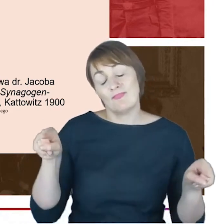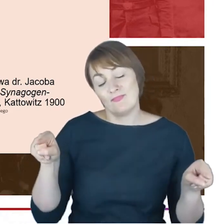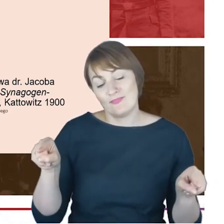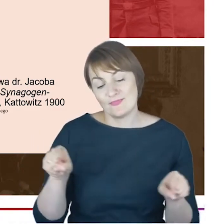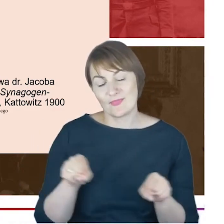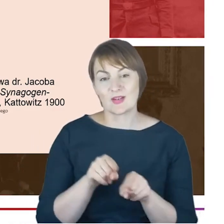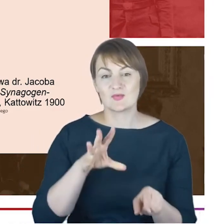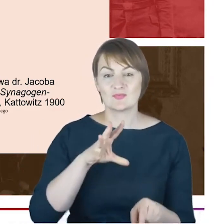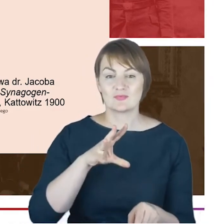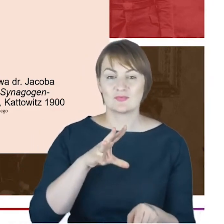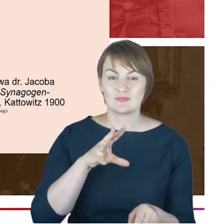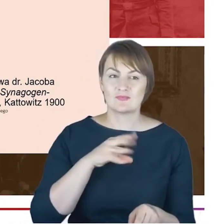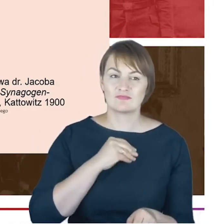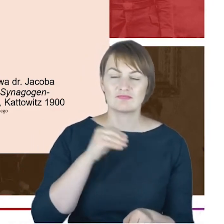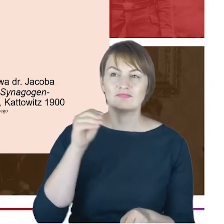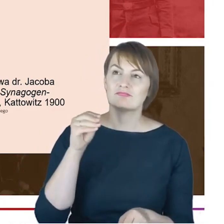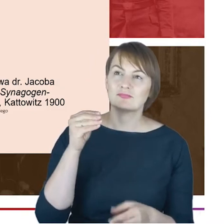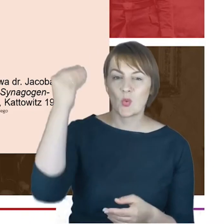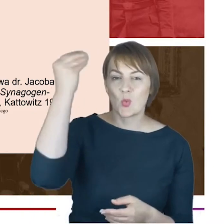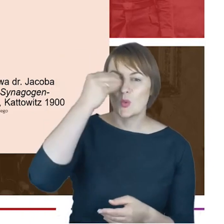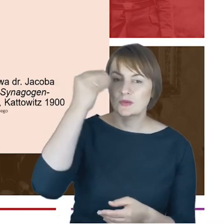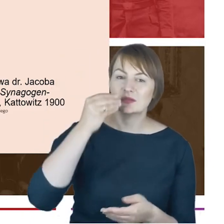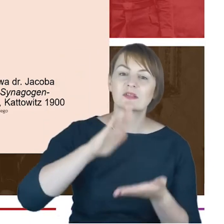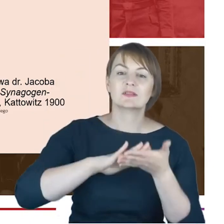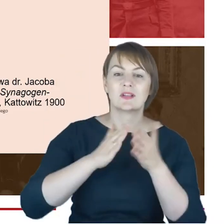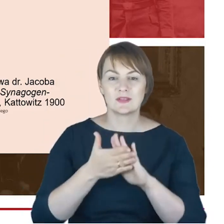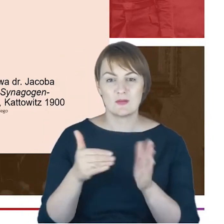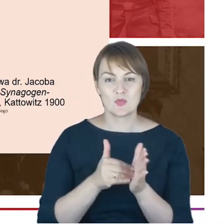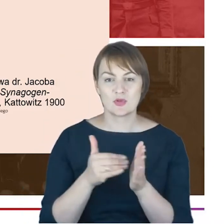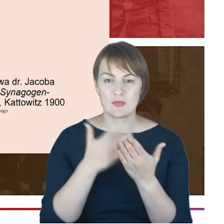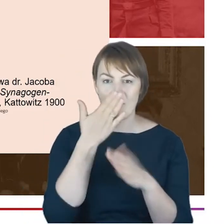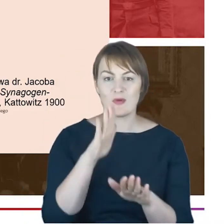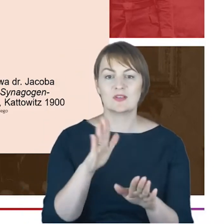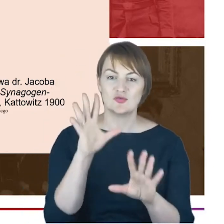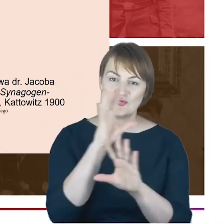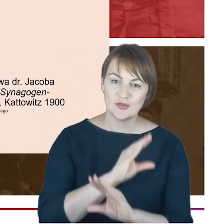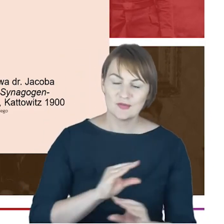ale i bardzo mądrą lekcję wzajemnego szacunku, a dzisiaj pewnie powiedzielibyśmy też coś